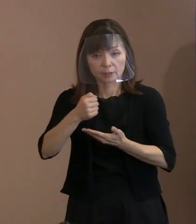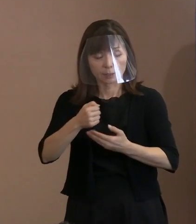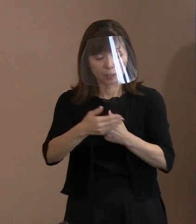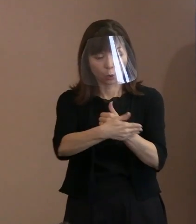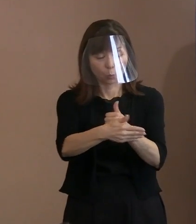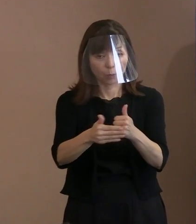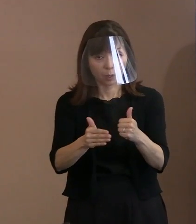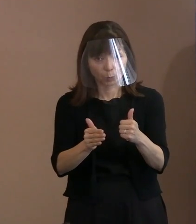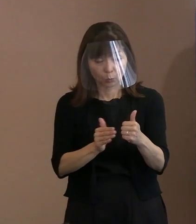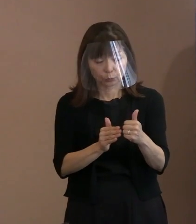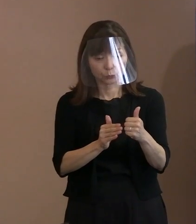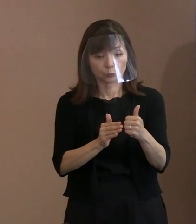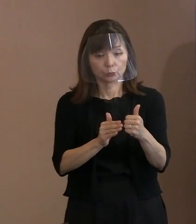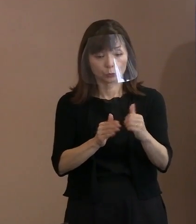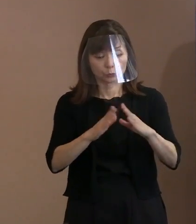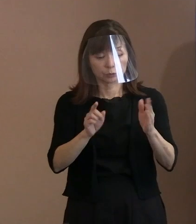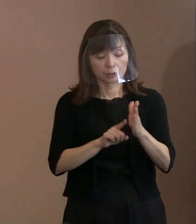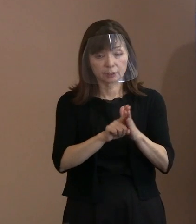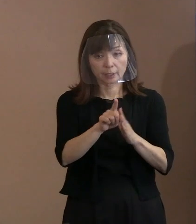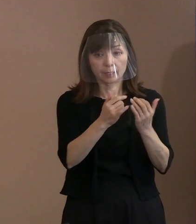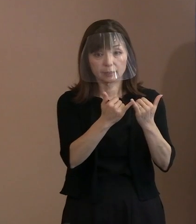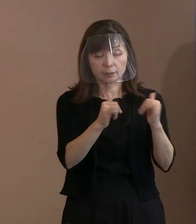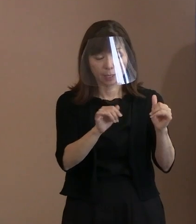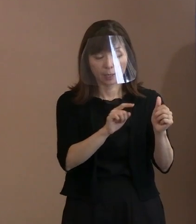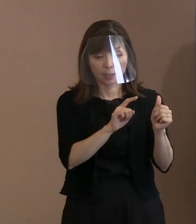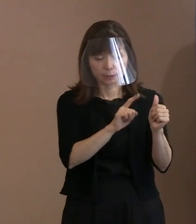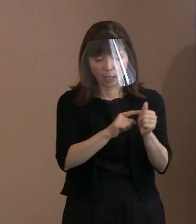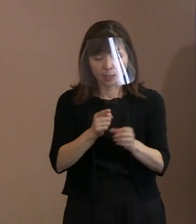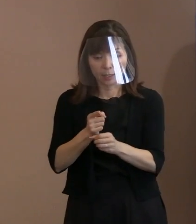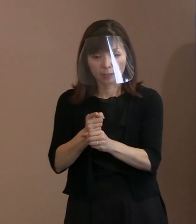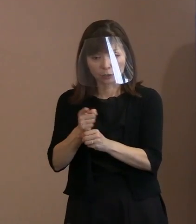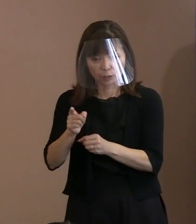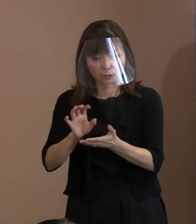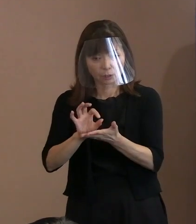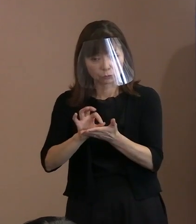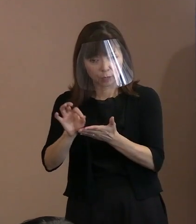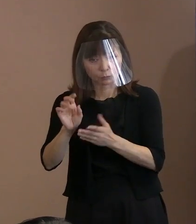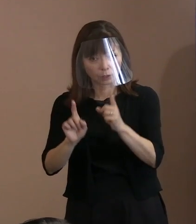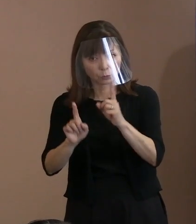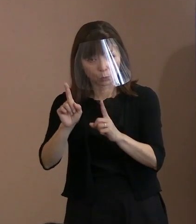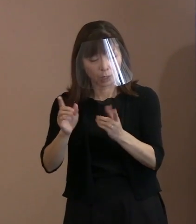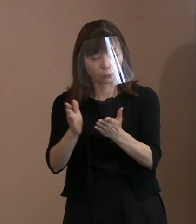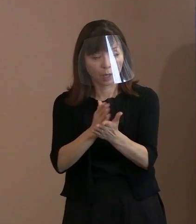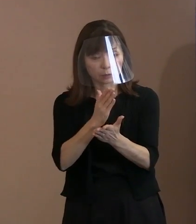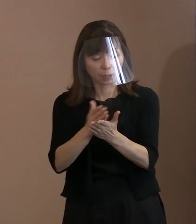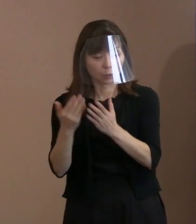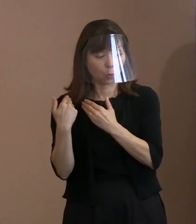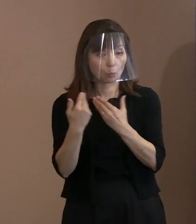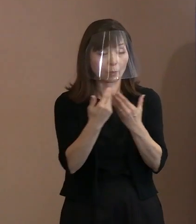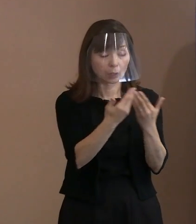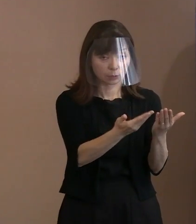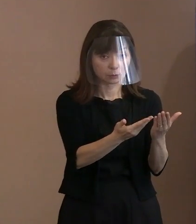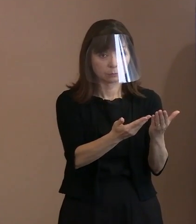核兵器のコントロールを任せておけば､ 究極的には､自国民を守る､